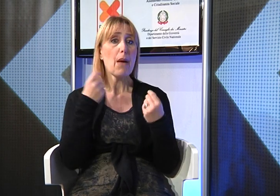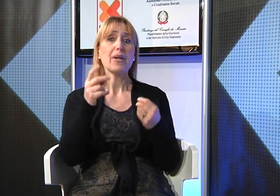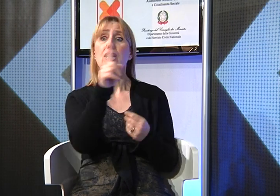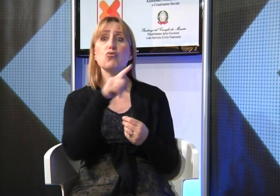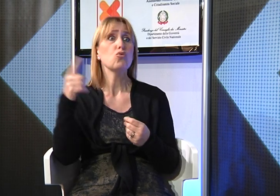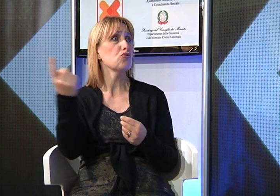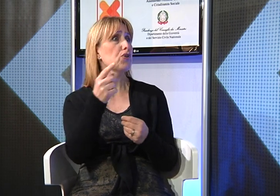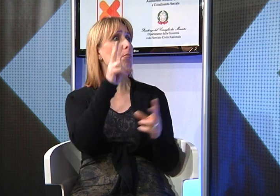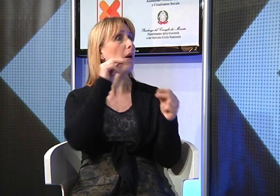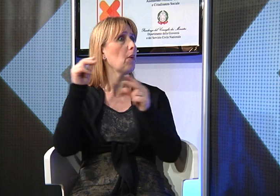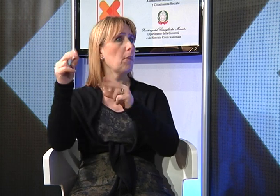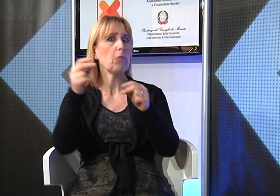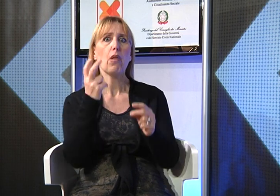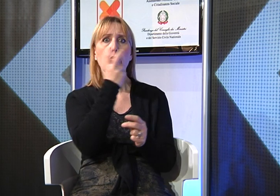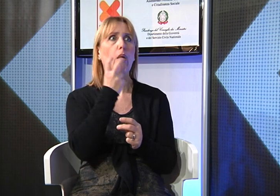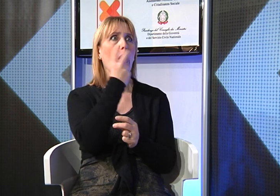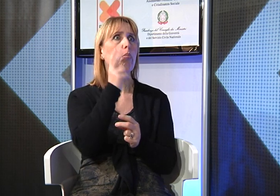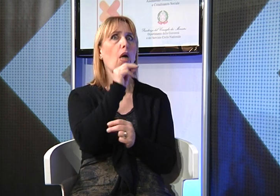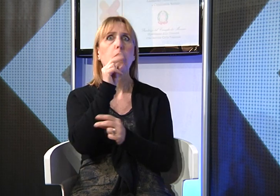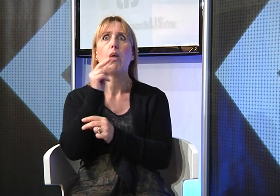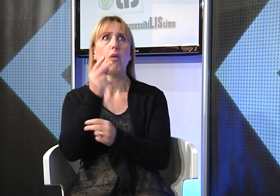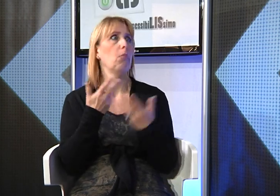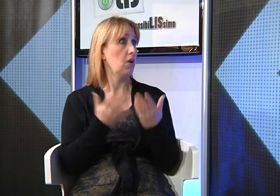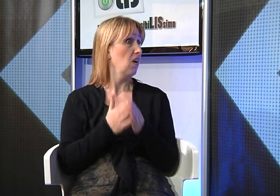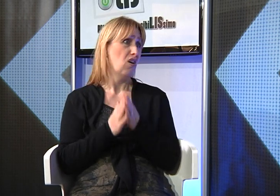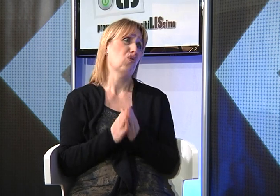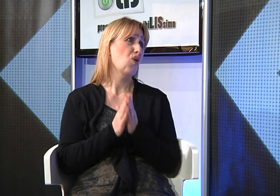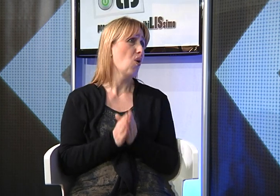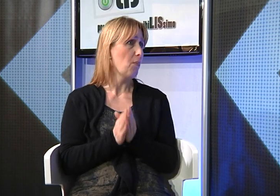purtroppo ho incontrato innumerevoli difficoltà perchè tutti parlavano tra loro e perlei era impossibile leggere il labiale.